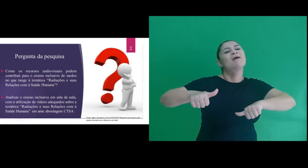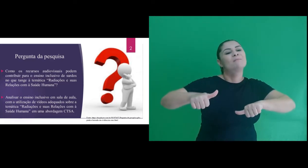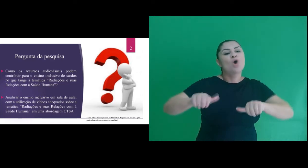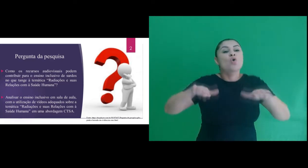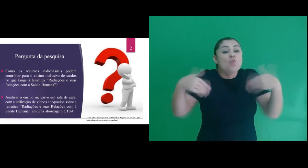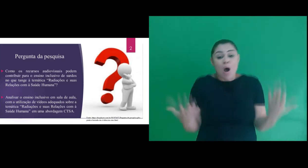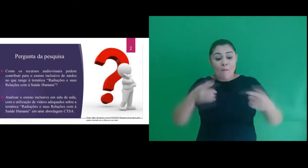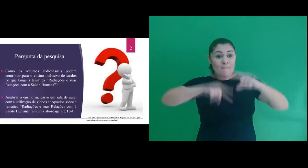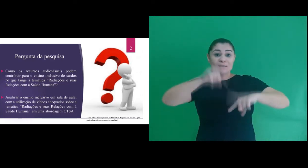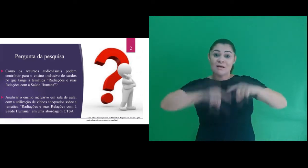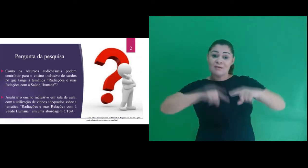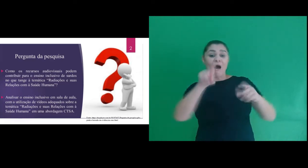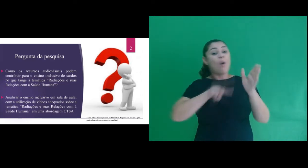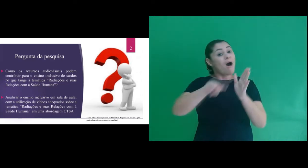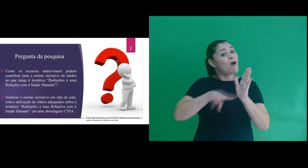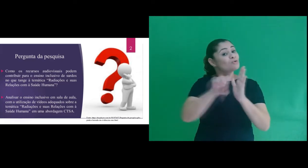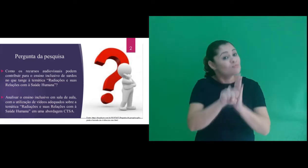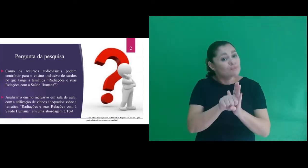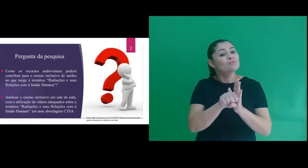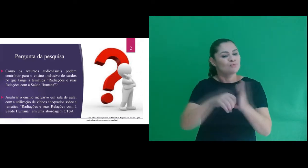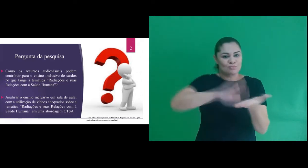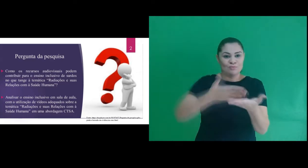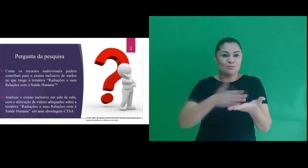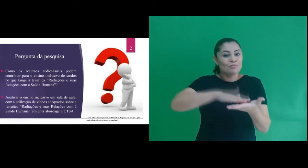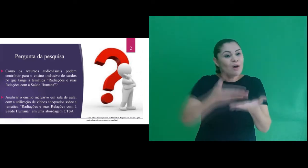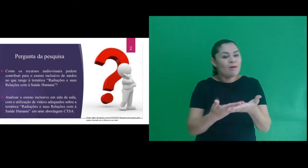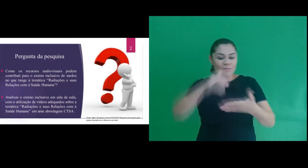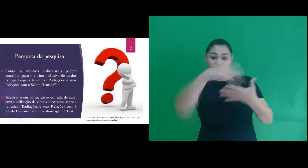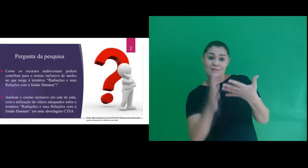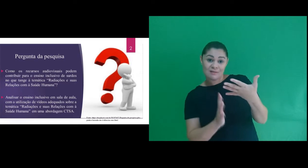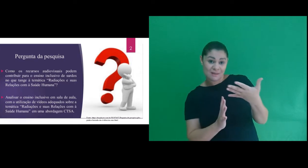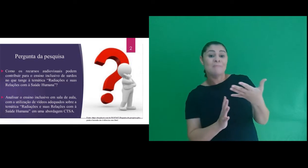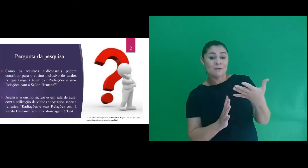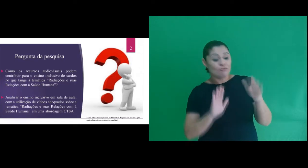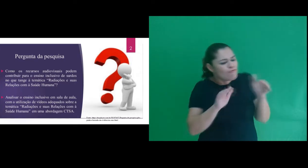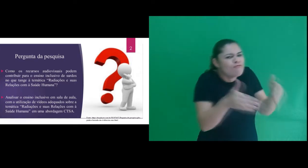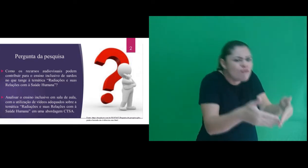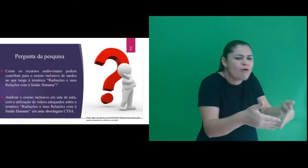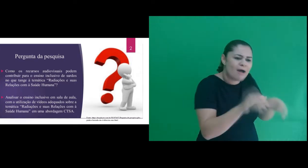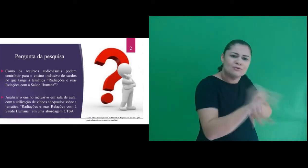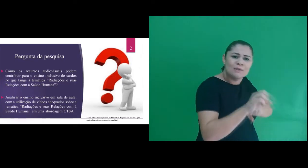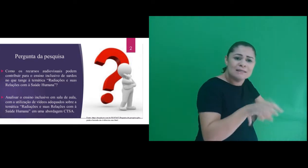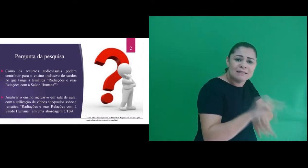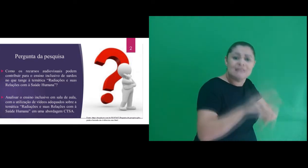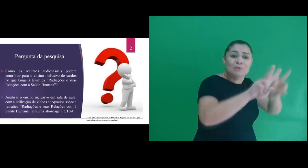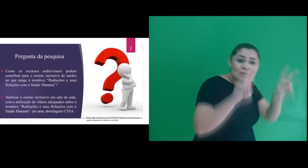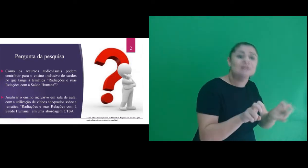uso dos recursos audiovisuais com interpretação em Libras para o ensino da temática “Radiações